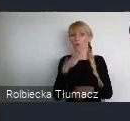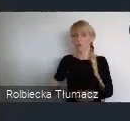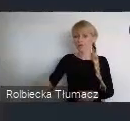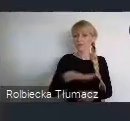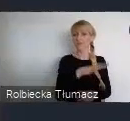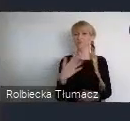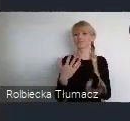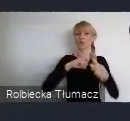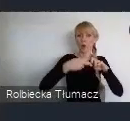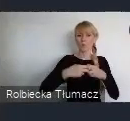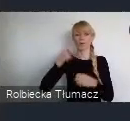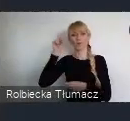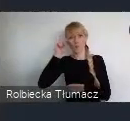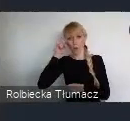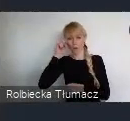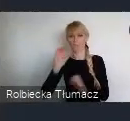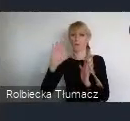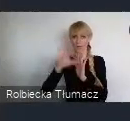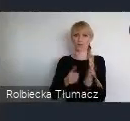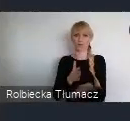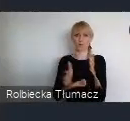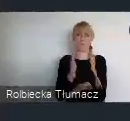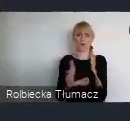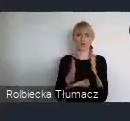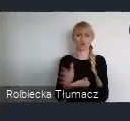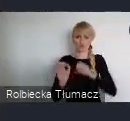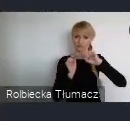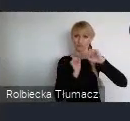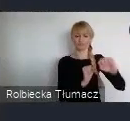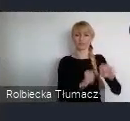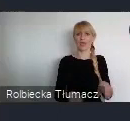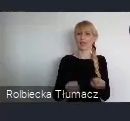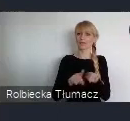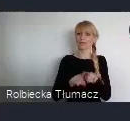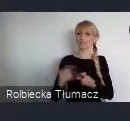Takich miast, które gwarantują przy tym wysoką jakość życia mieszkańców.